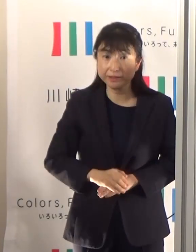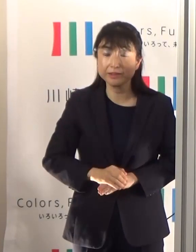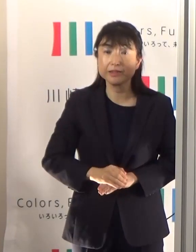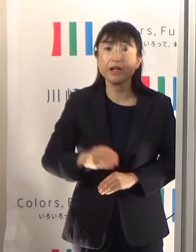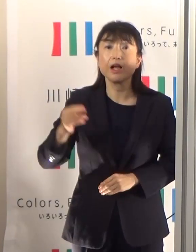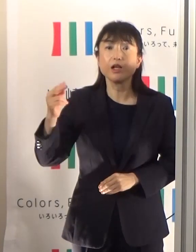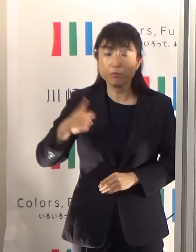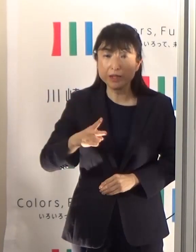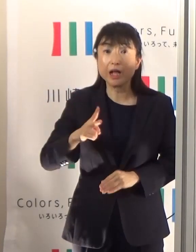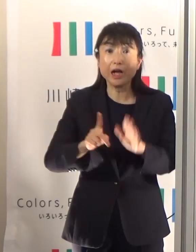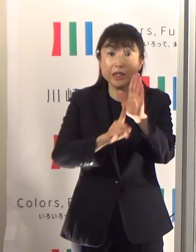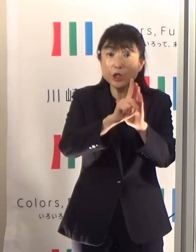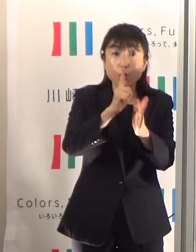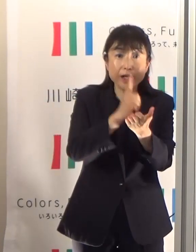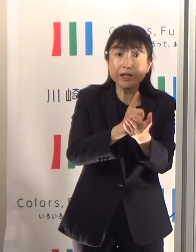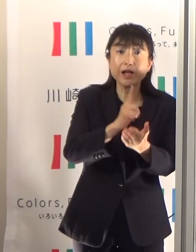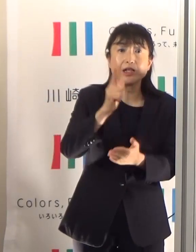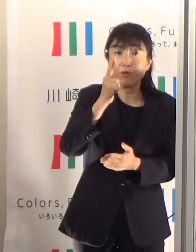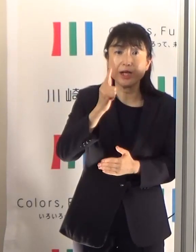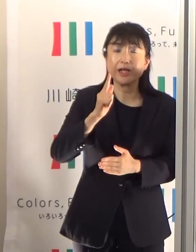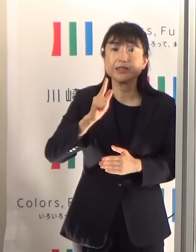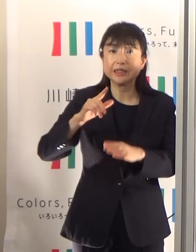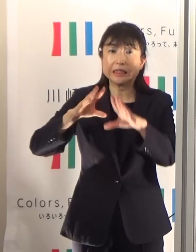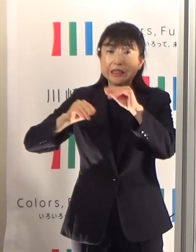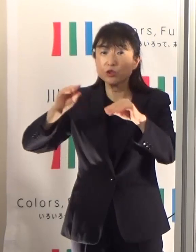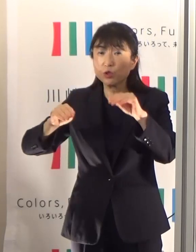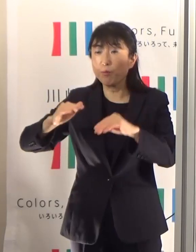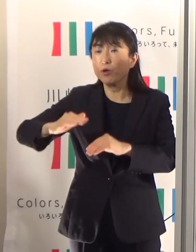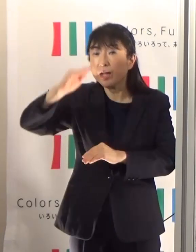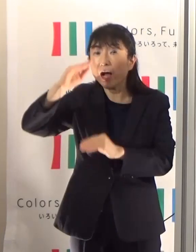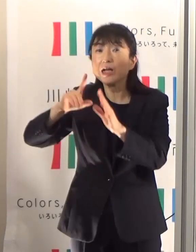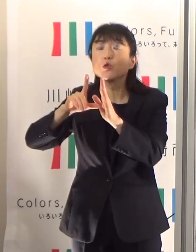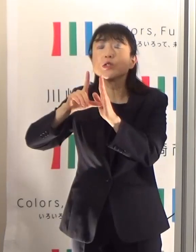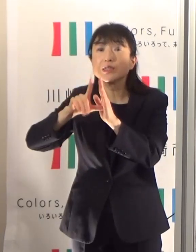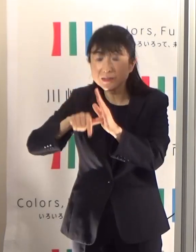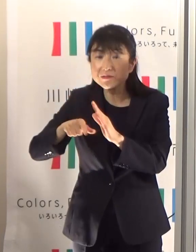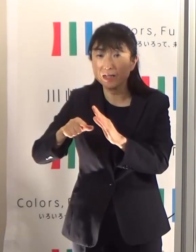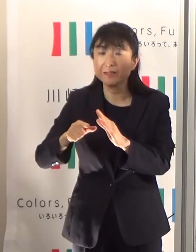熱中症のリスクというのが非常に高まりますので、そのあたりも十分気をつけていただきたいと思います